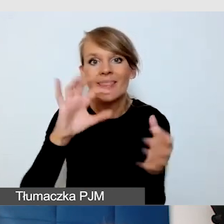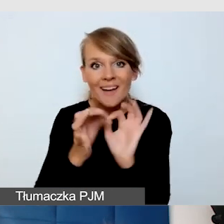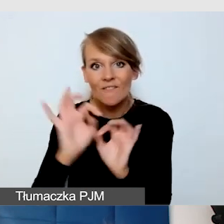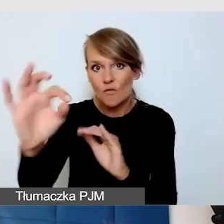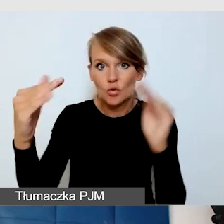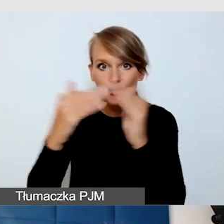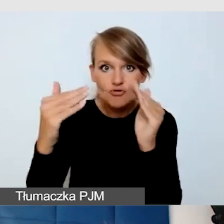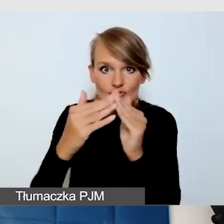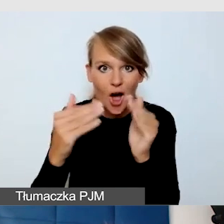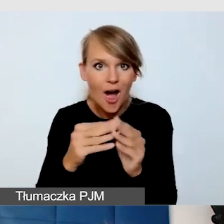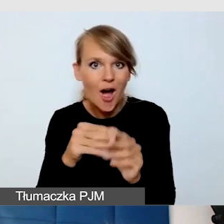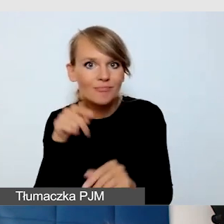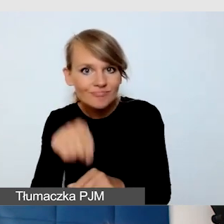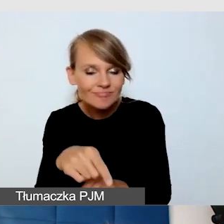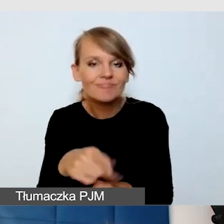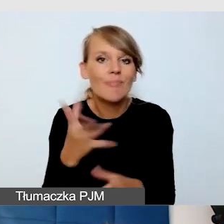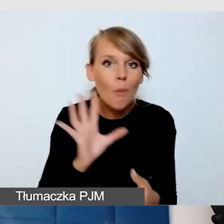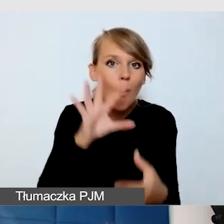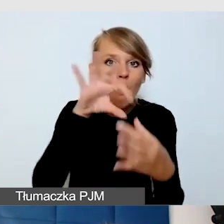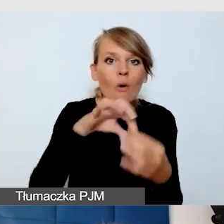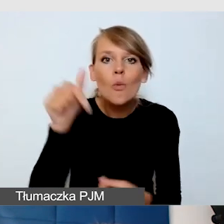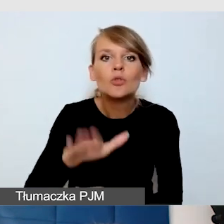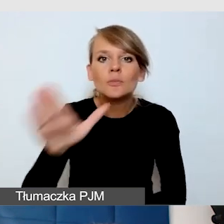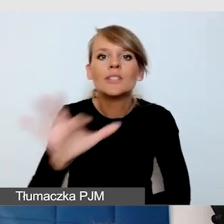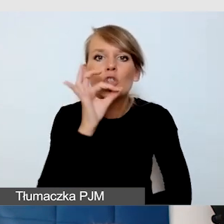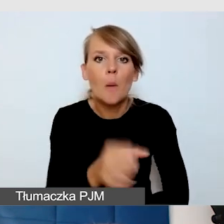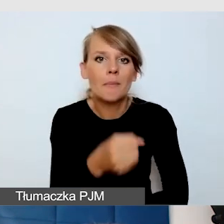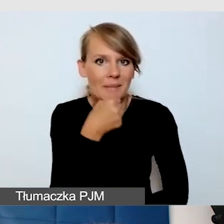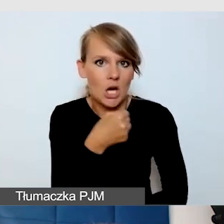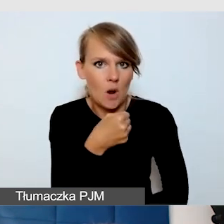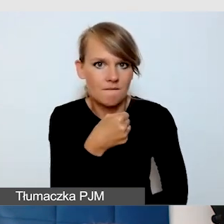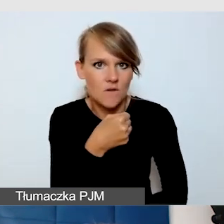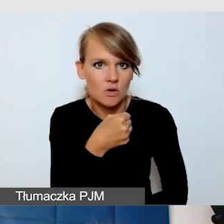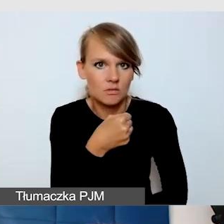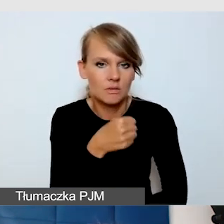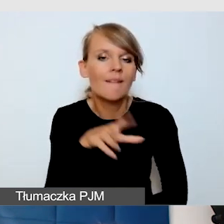miał dostęp do dobrego mikrofonu, żeby był po prostu dobrze słyszany.